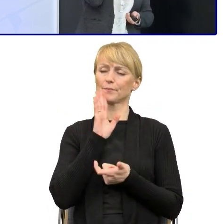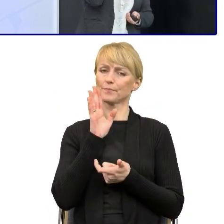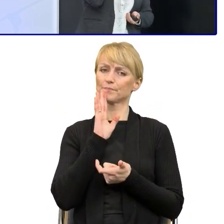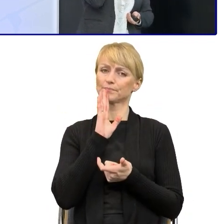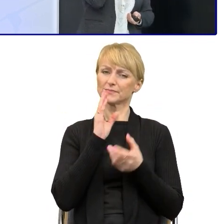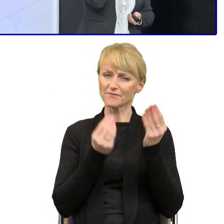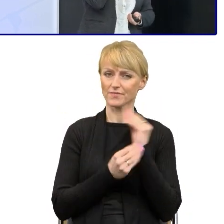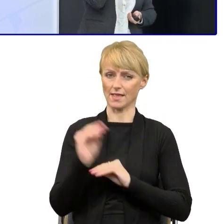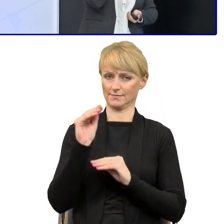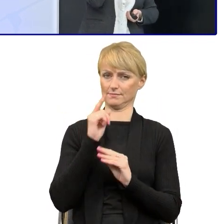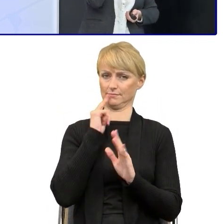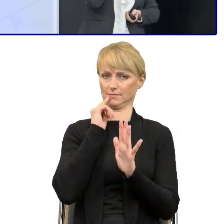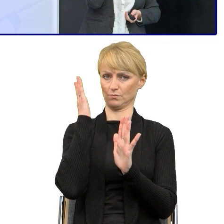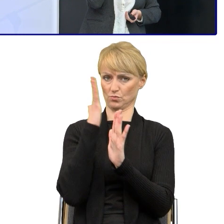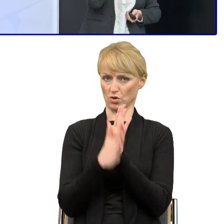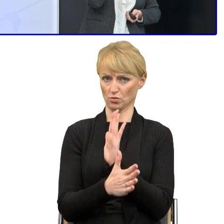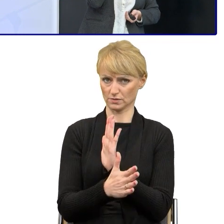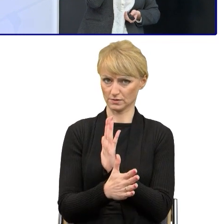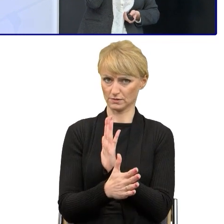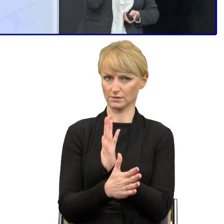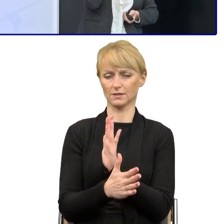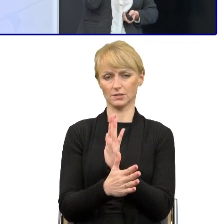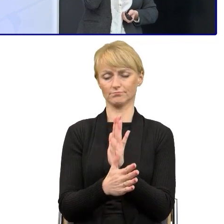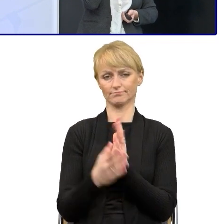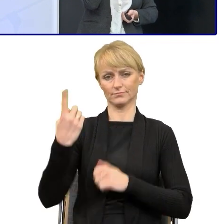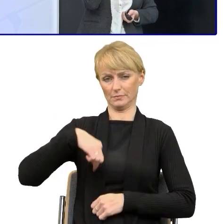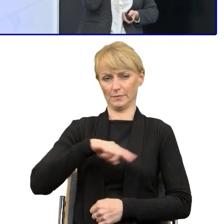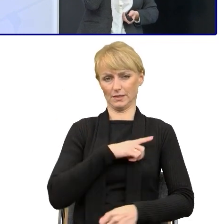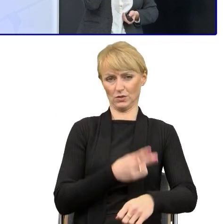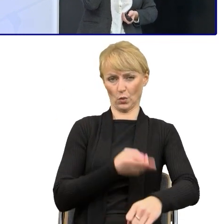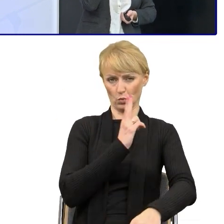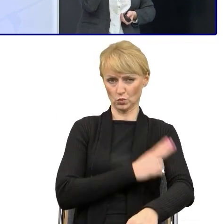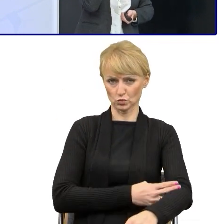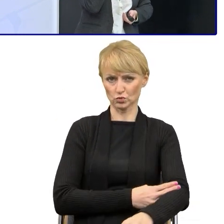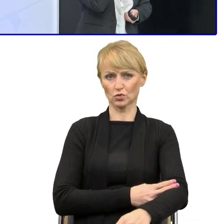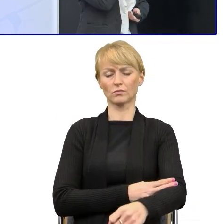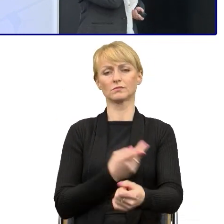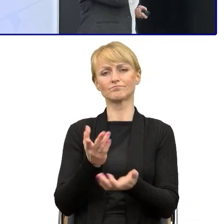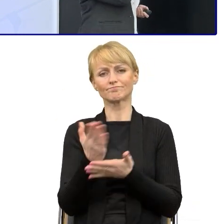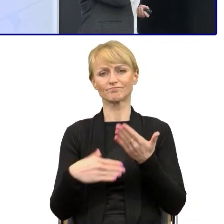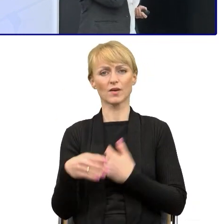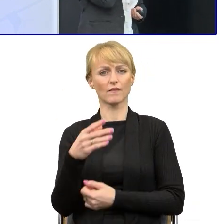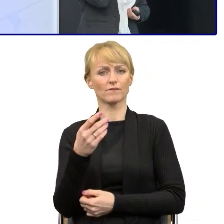ten prosty język do świata urzędowego w tej sferze funduszowej, która jest właśnie bardzo trudną,